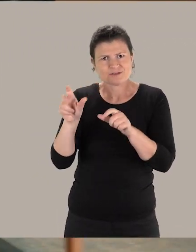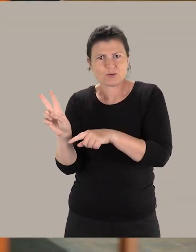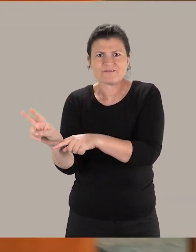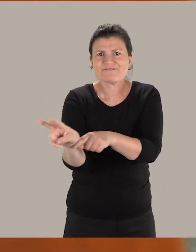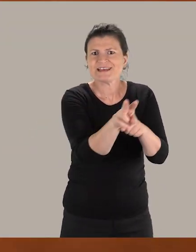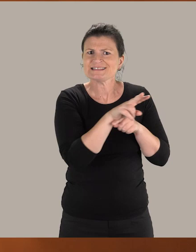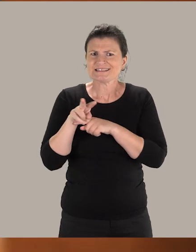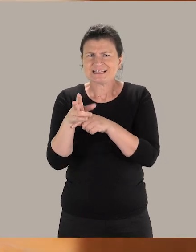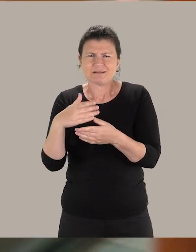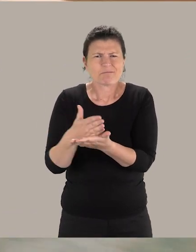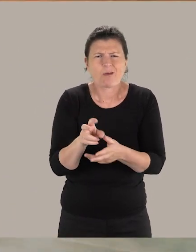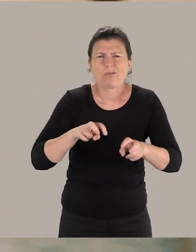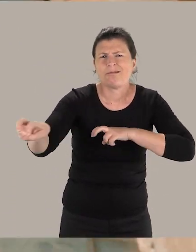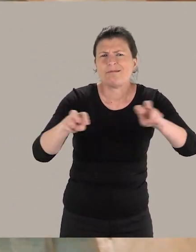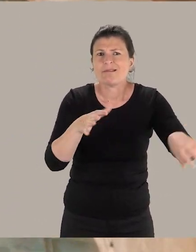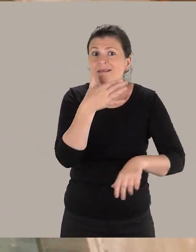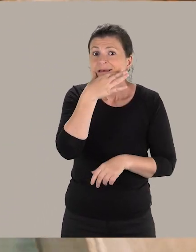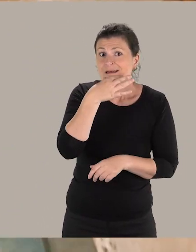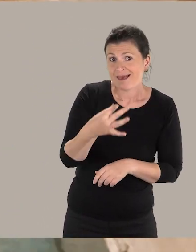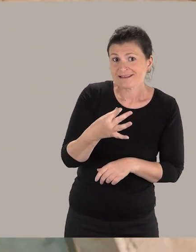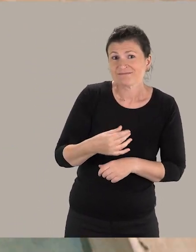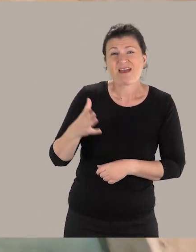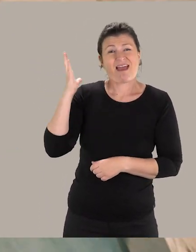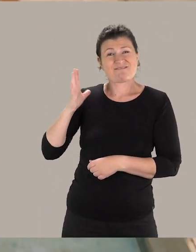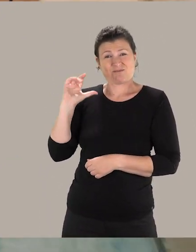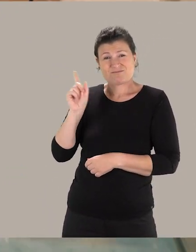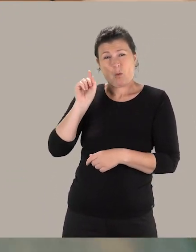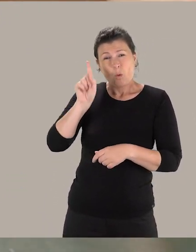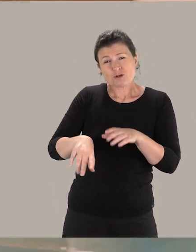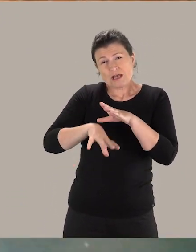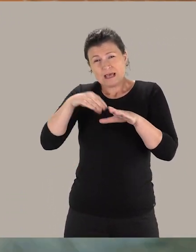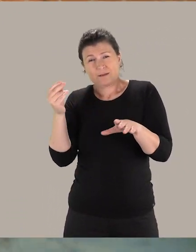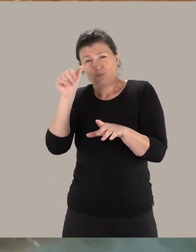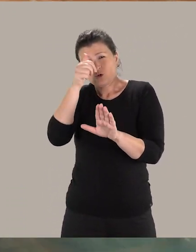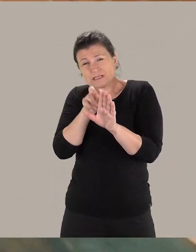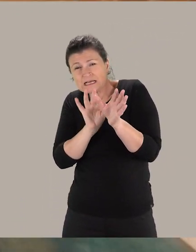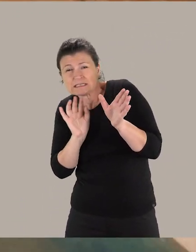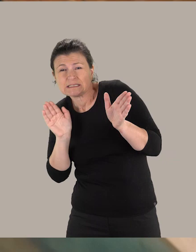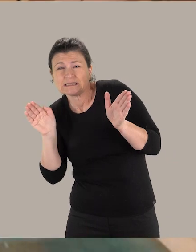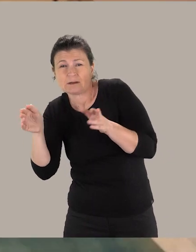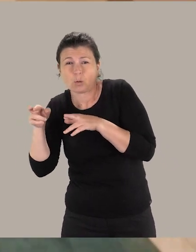d'avoir un parcours complètement fluide puisque jusque-là, ils étaient obligés de faire le tour du musée par l'extérieur